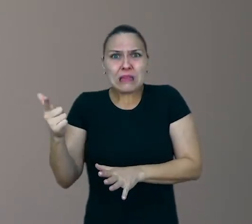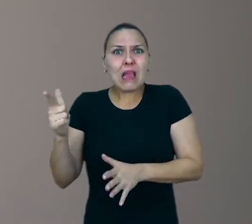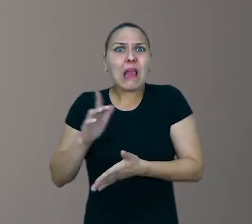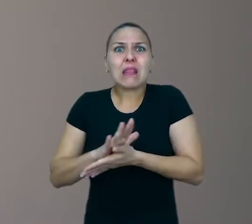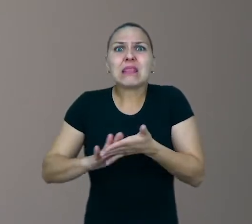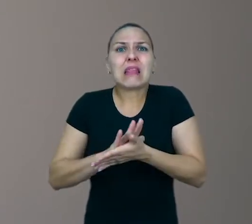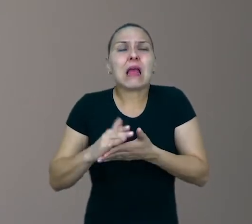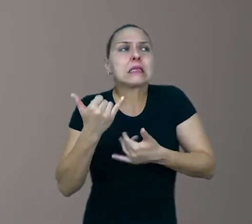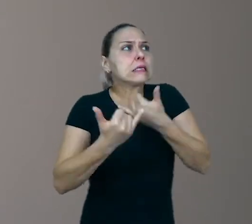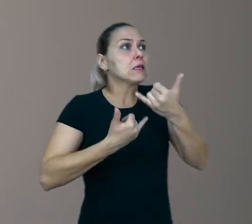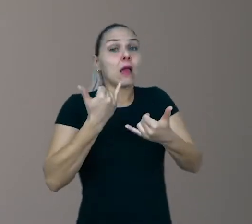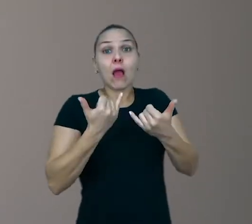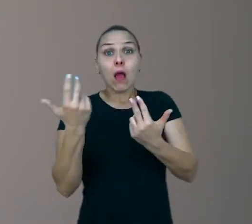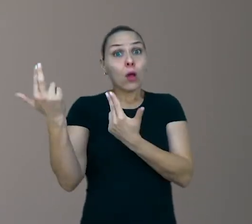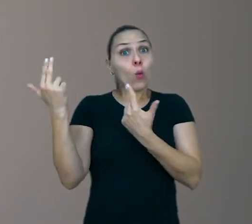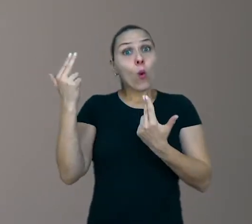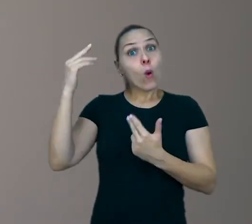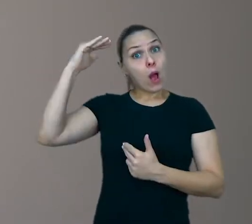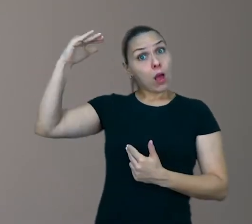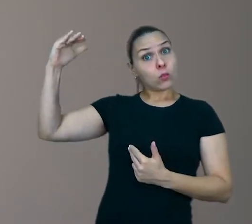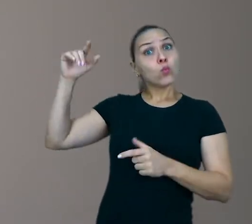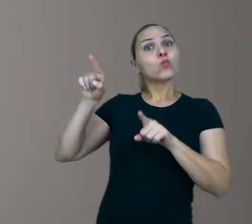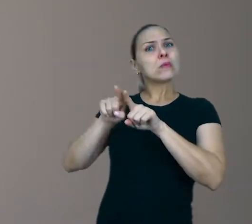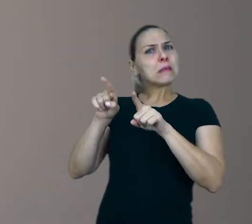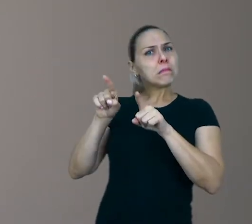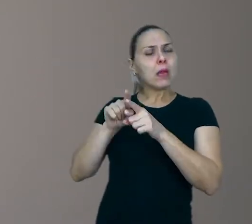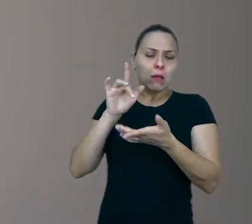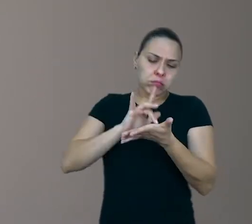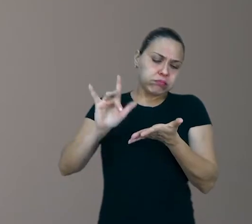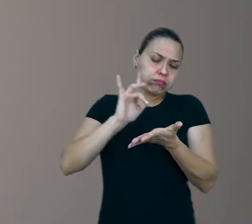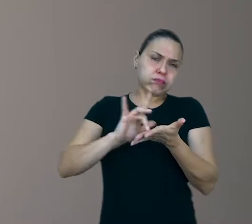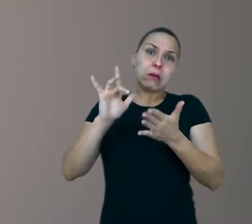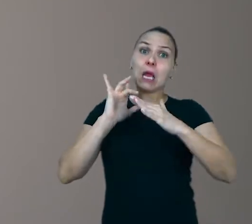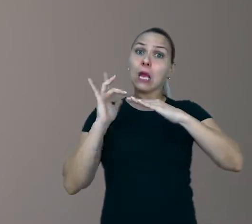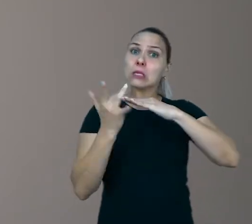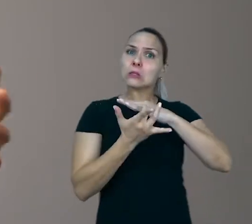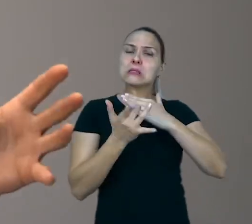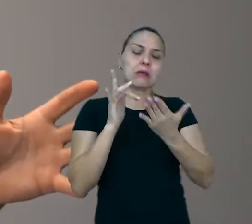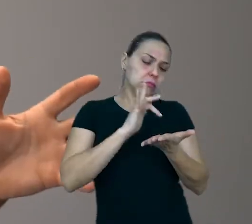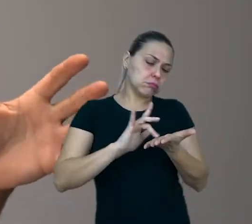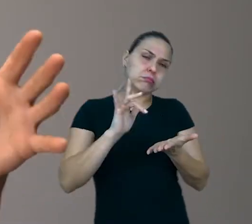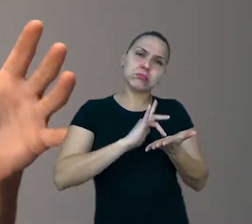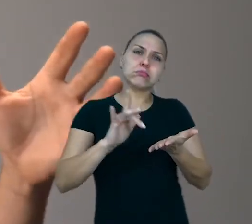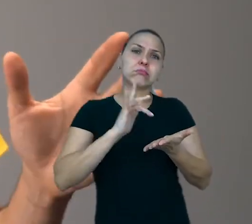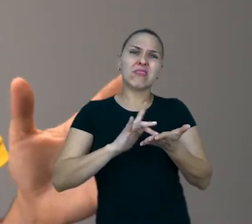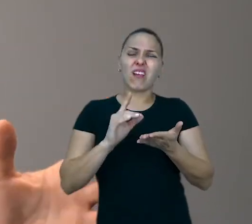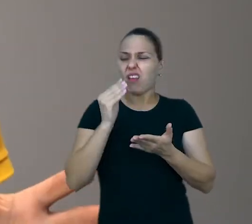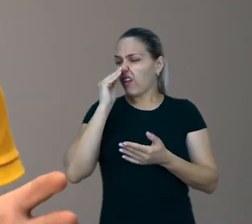É como um adulto que passa o dia inteiro nas redes sociais cutucando o celular e deixa de interagir com as coisas reais.